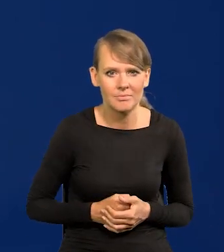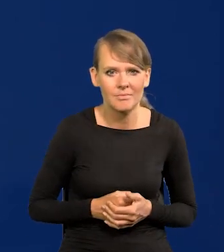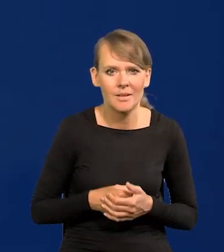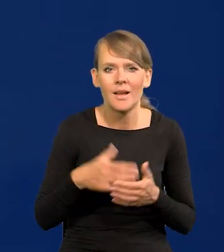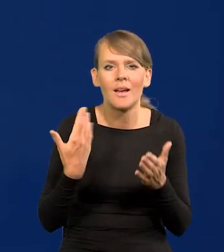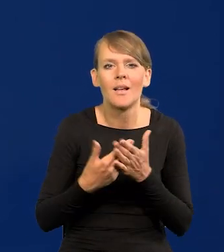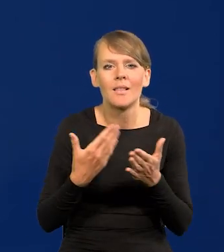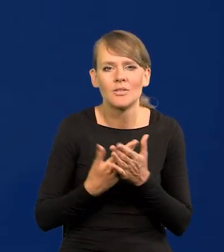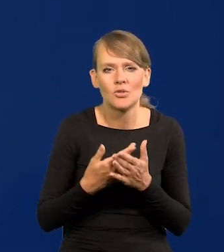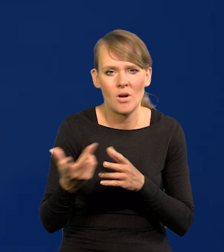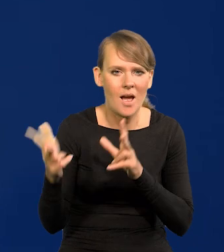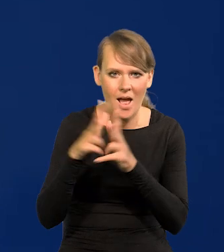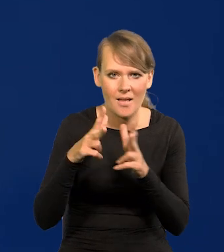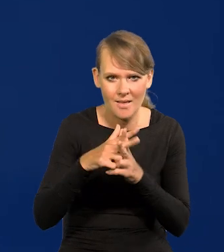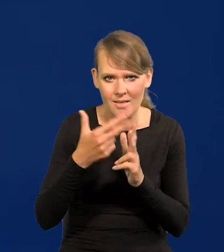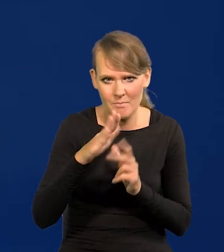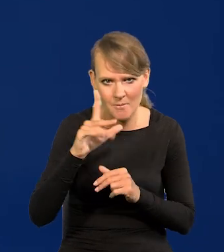A dlaczego jest atak na NBP?